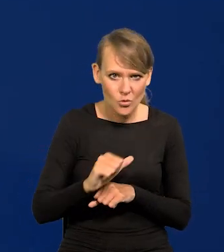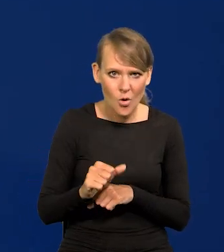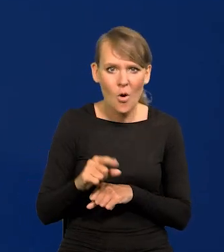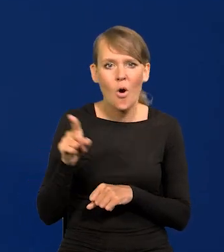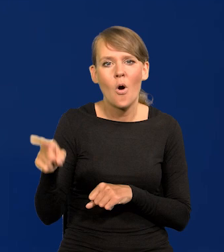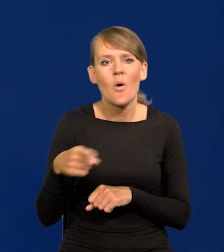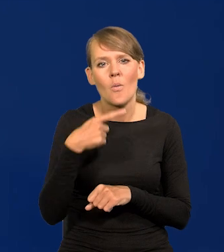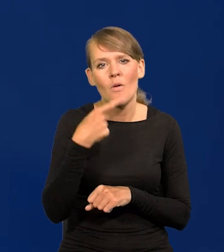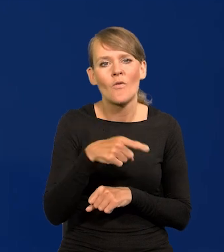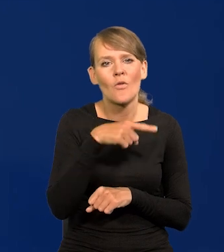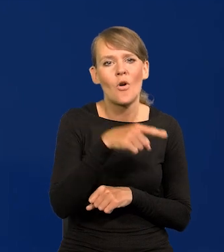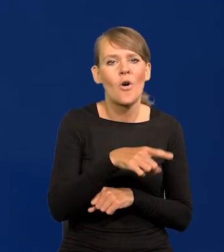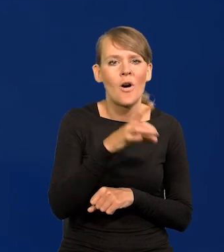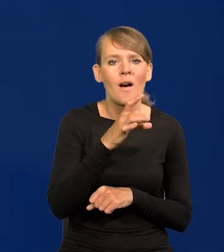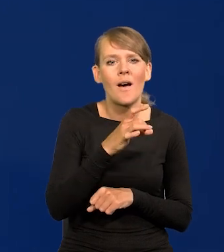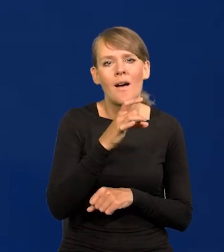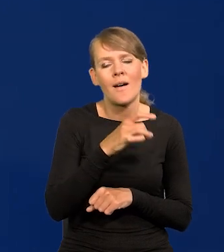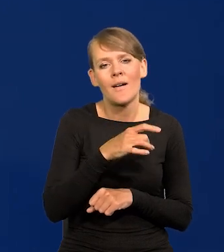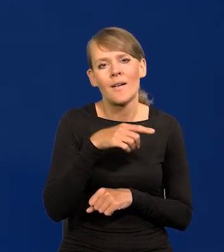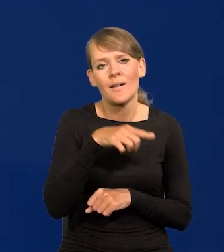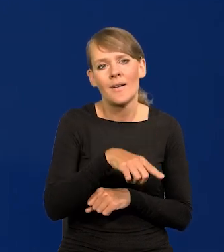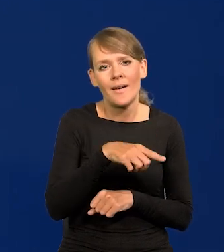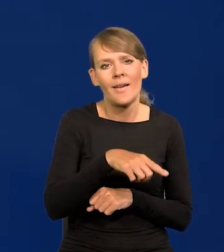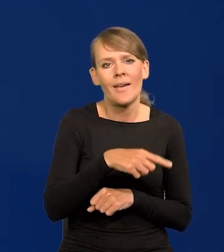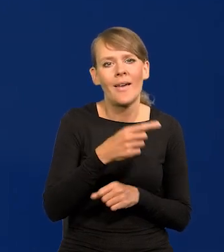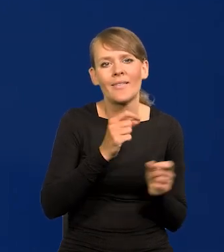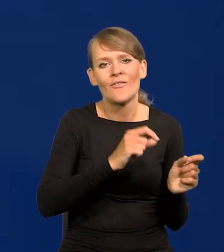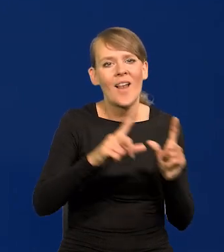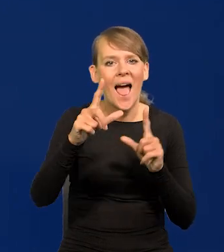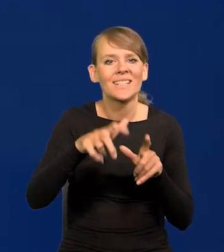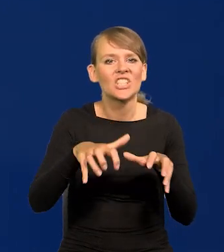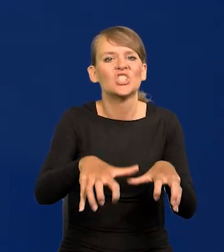która nazwało to greed inflation, inflacją chciwości.